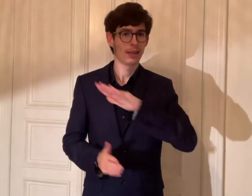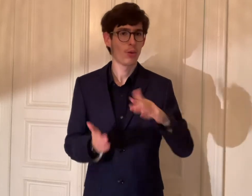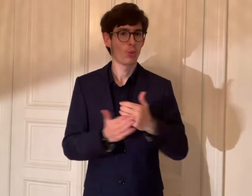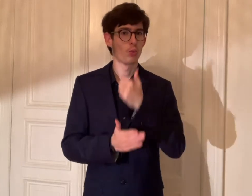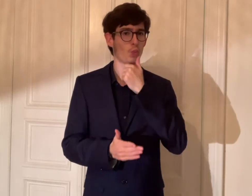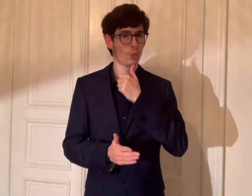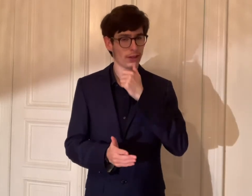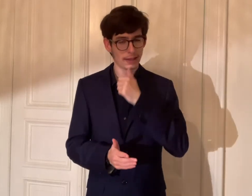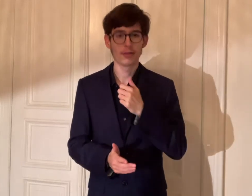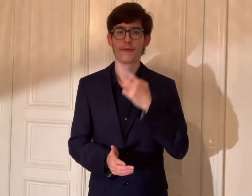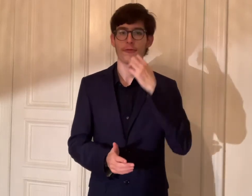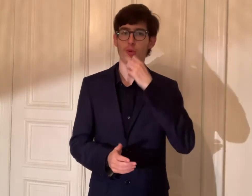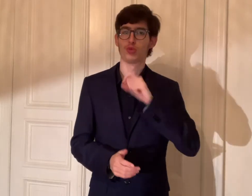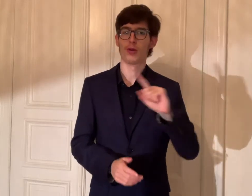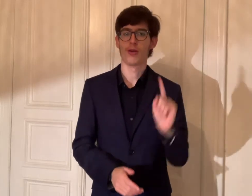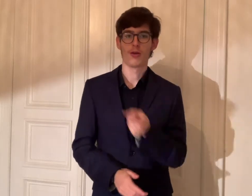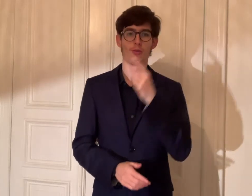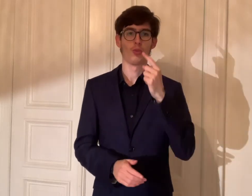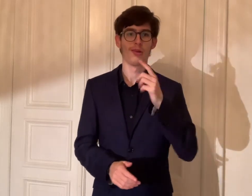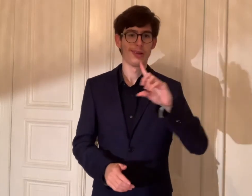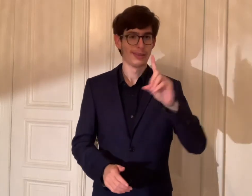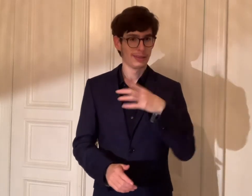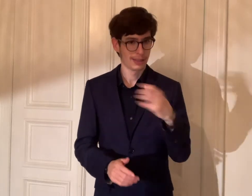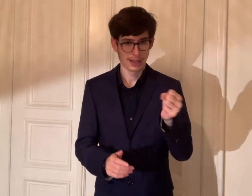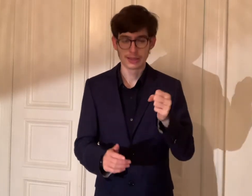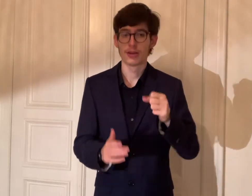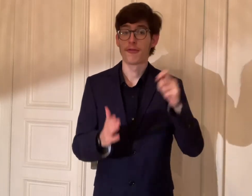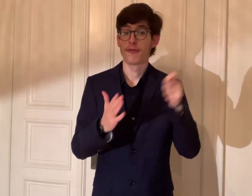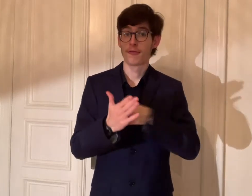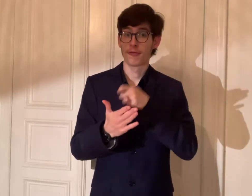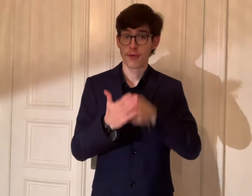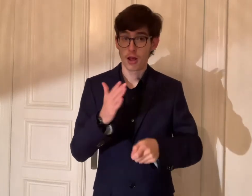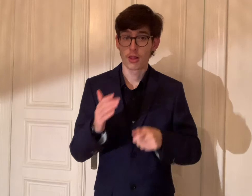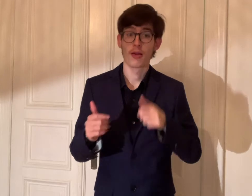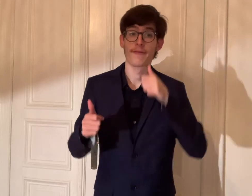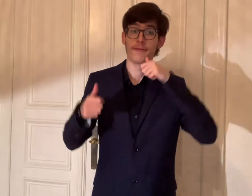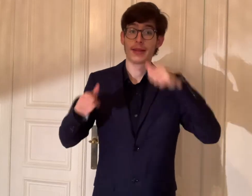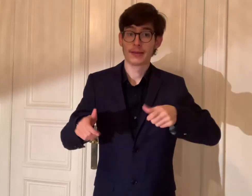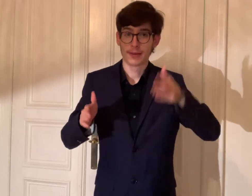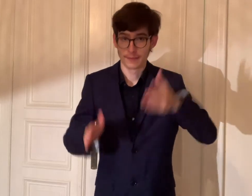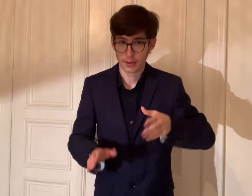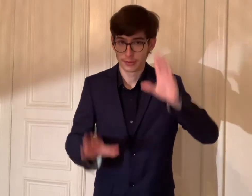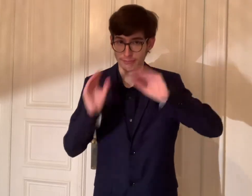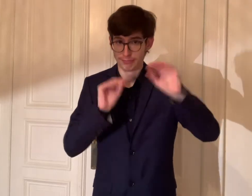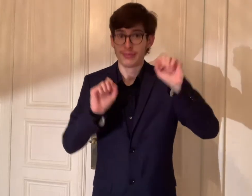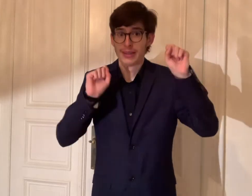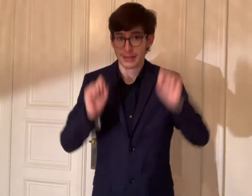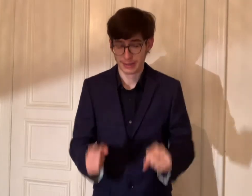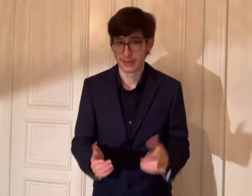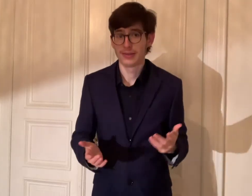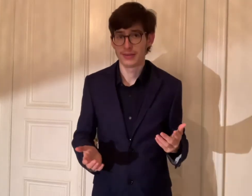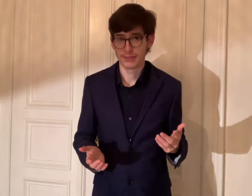dass die Kinder und Jugendlichen die DGS als Wahlpflichtfach gerne erlernen können.